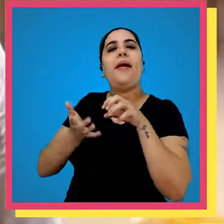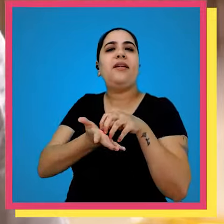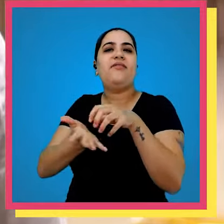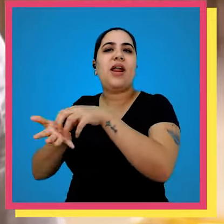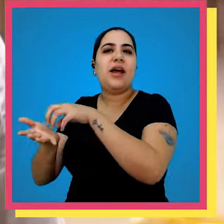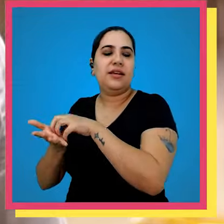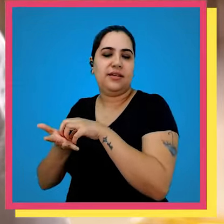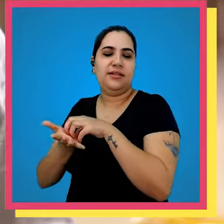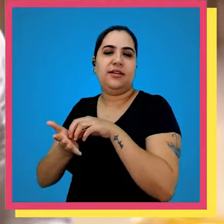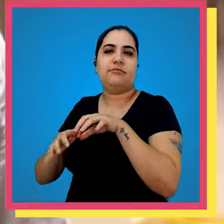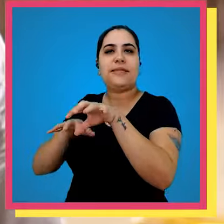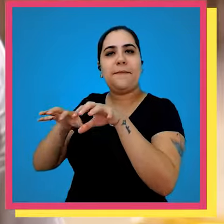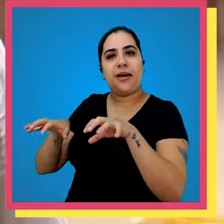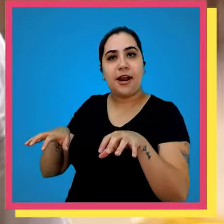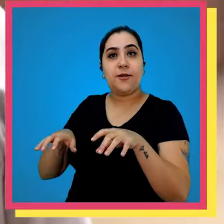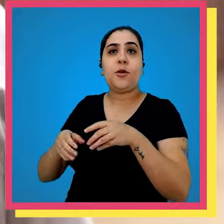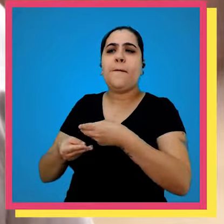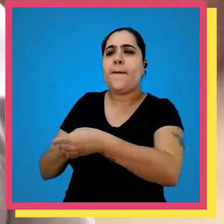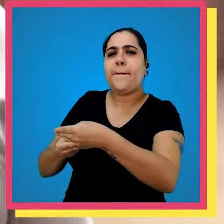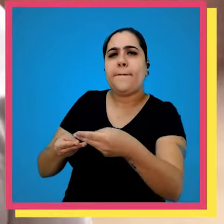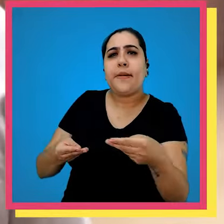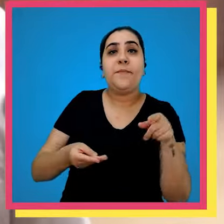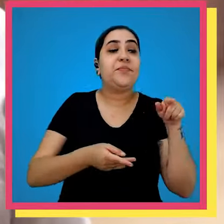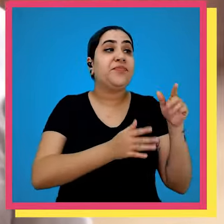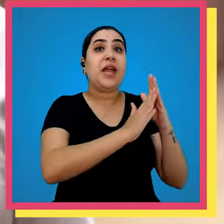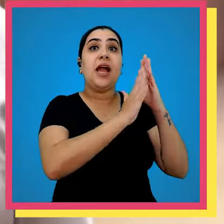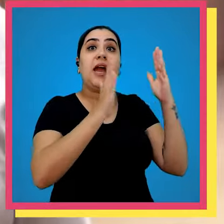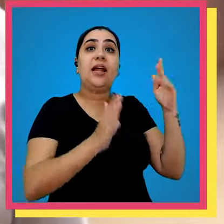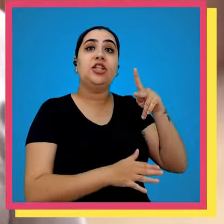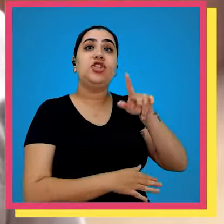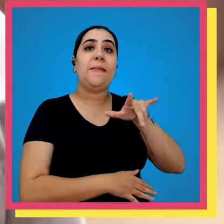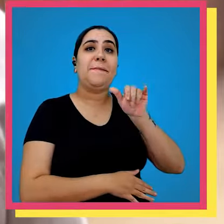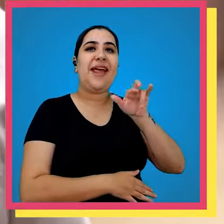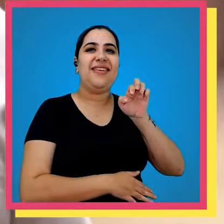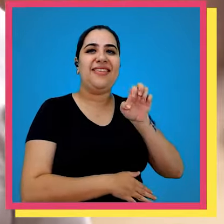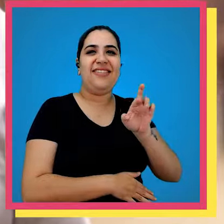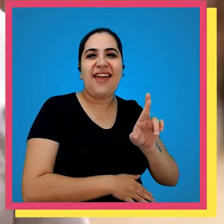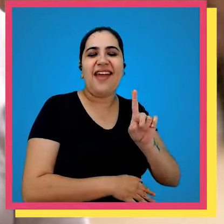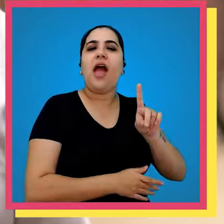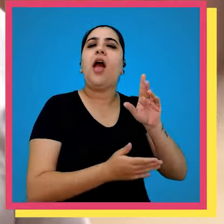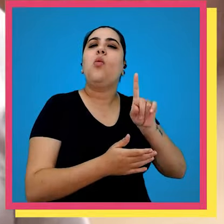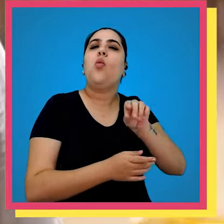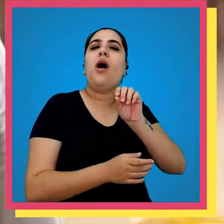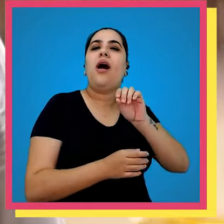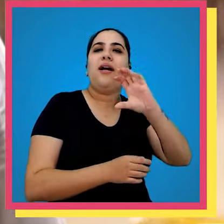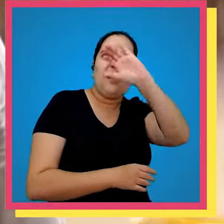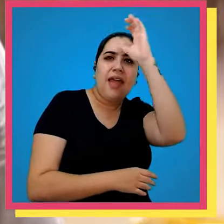avulsas e os distribuidores e os grandes players né que são os clientes de site né esses pedidos